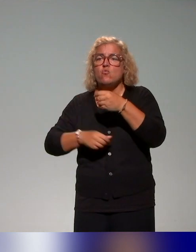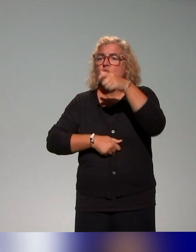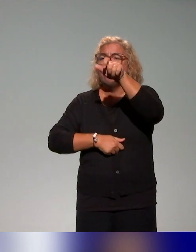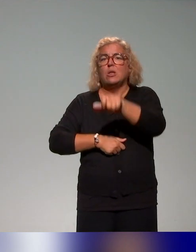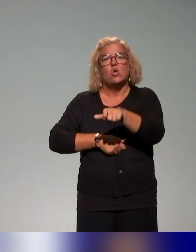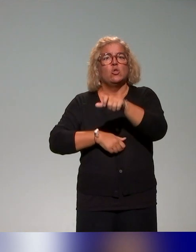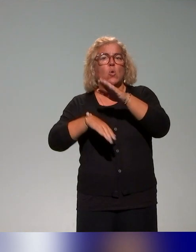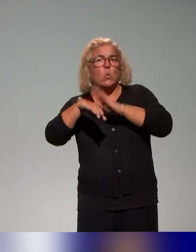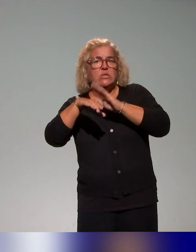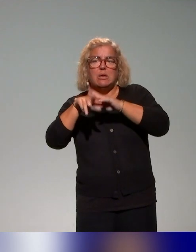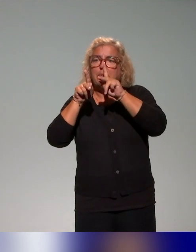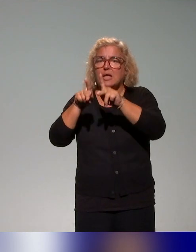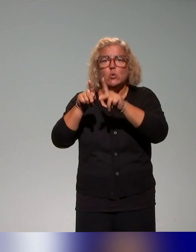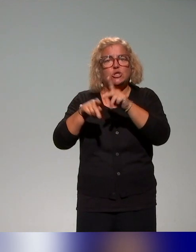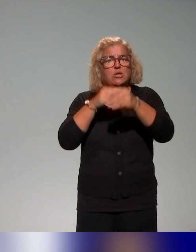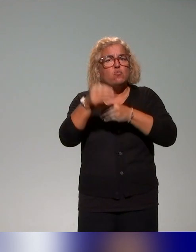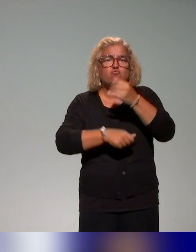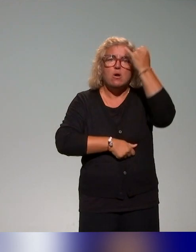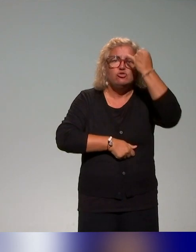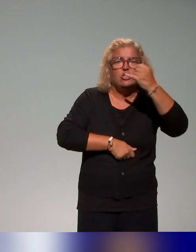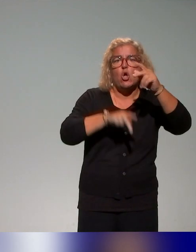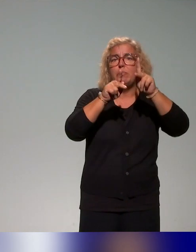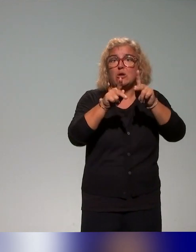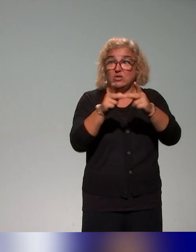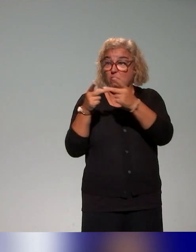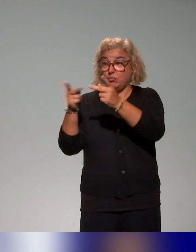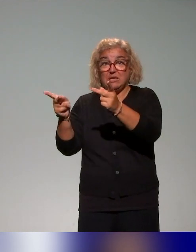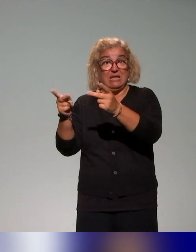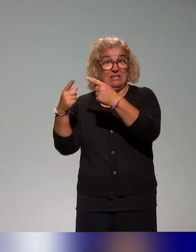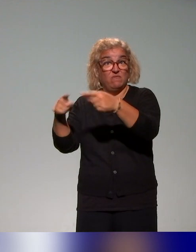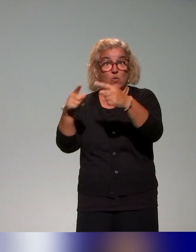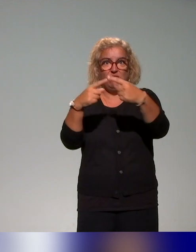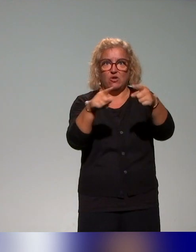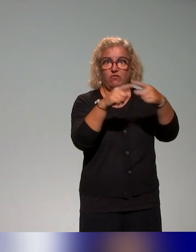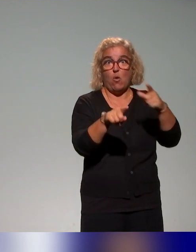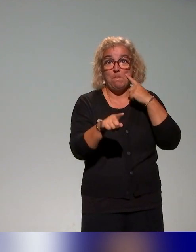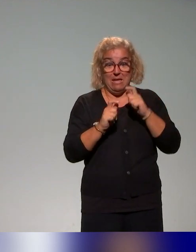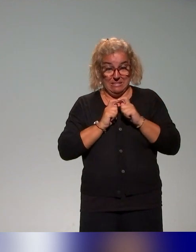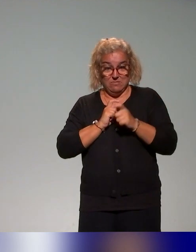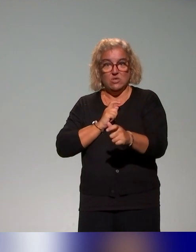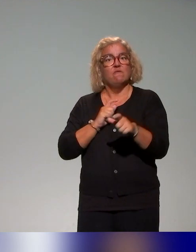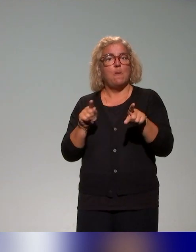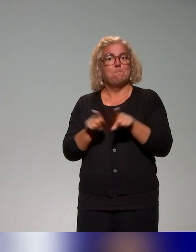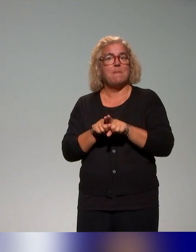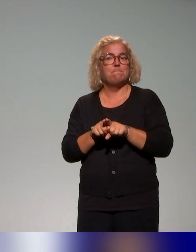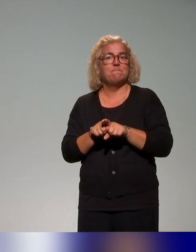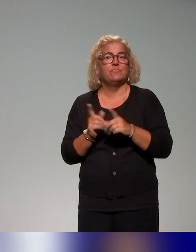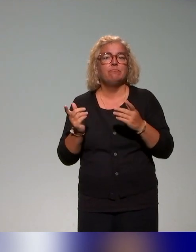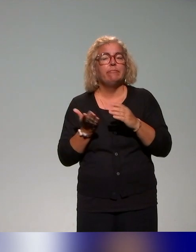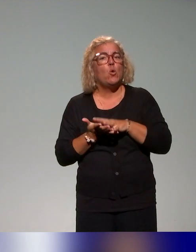Enfin, il y a eu vraiment différents publics cibles, avec toujours l'utilisation de cette ressource. Et dans cette ressource qu'on voulait vous présenter, c'est vraiment